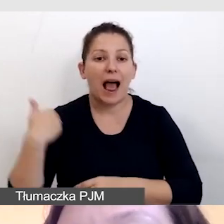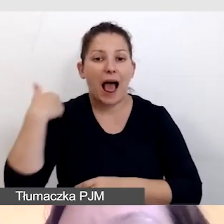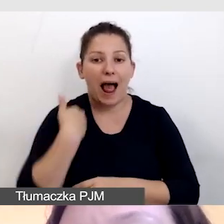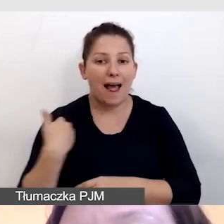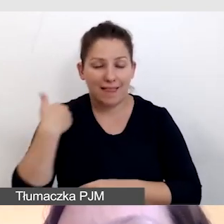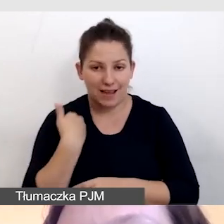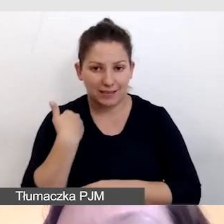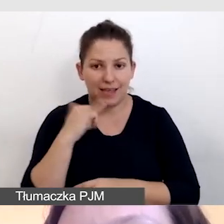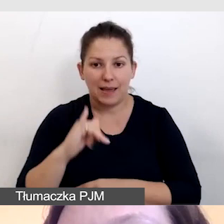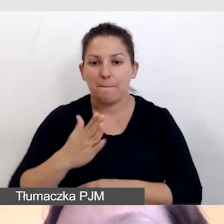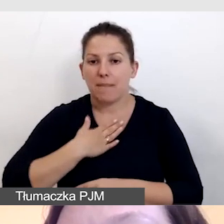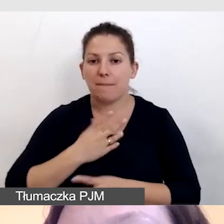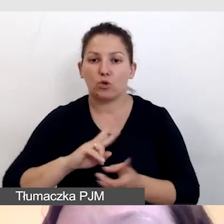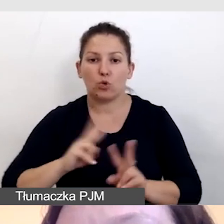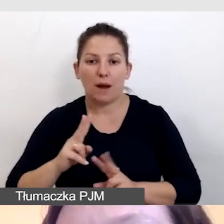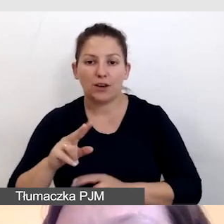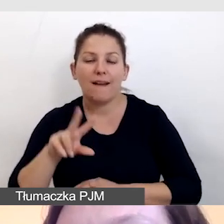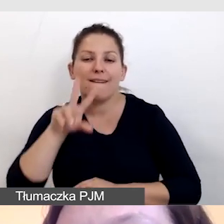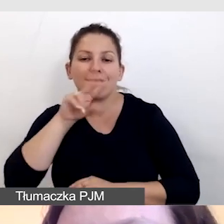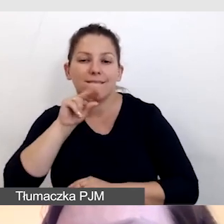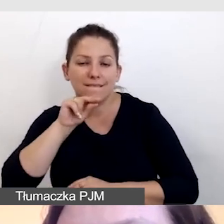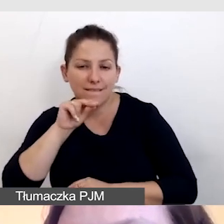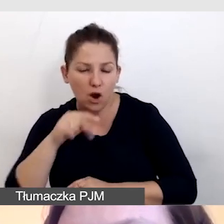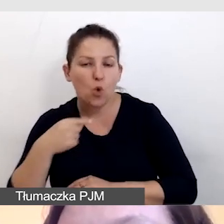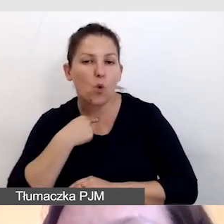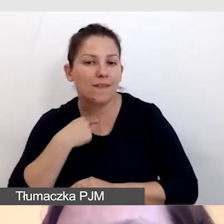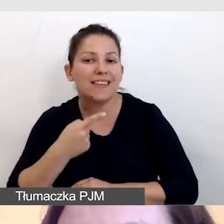i mamy tłumaczenie symultaniczne głosowe na język polski,